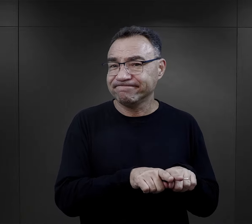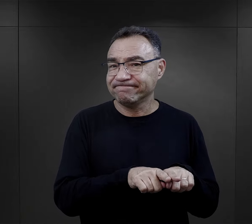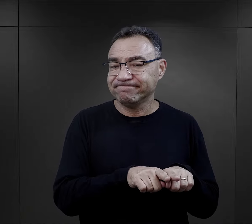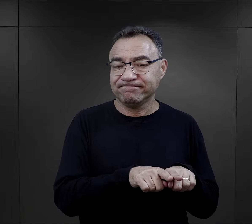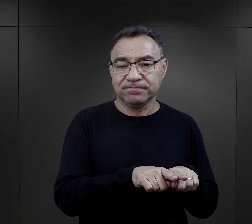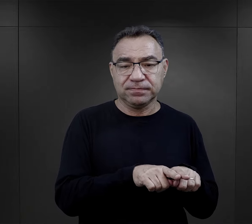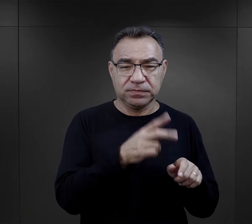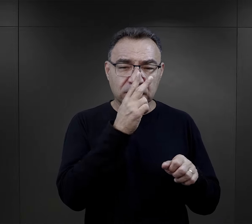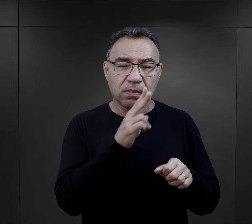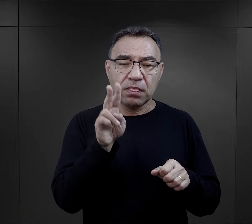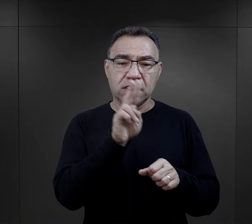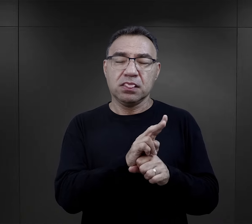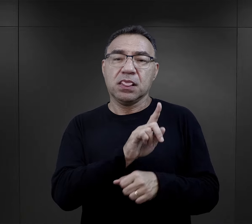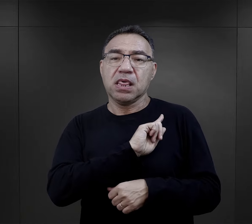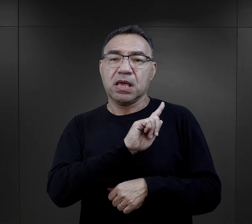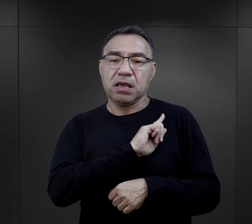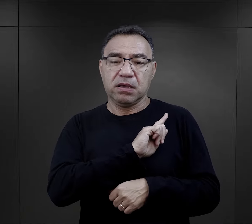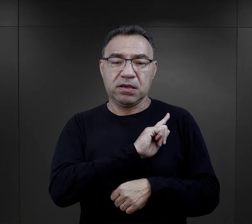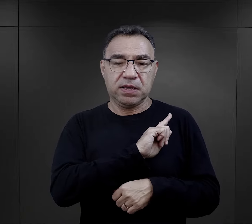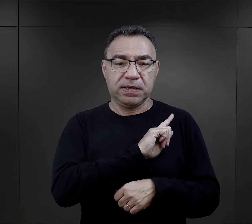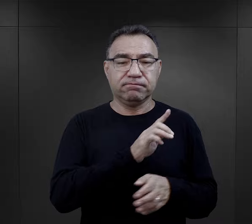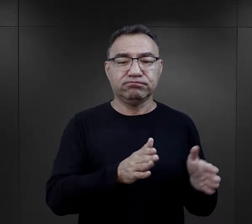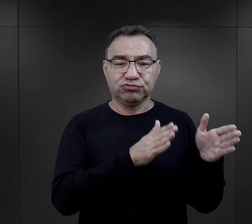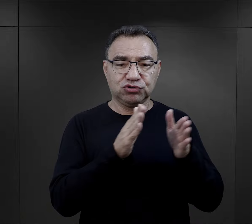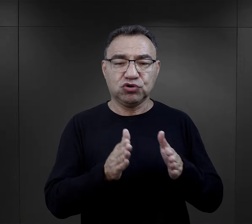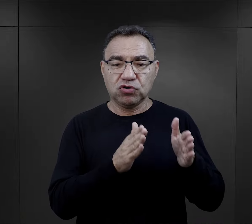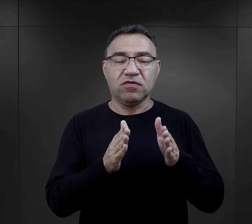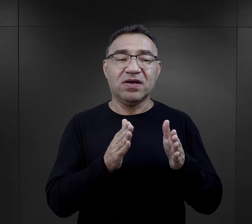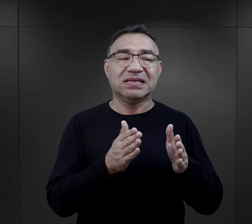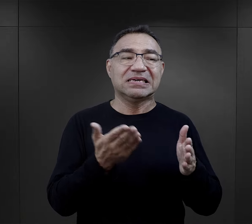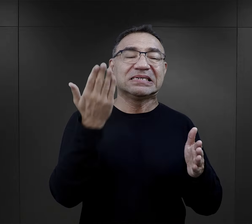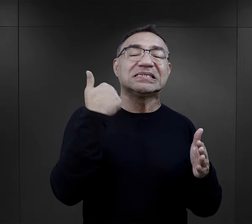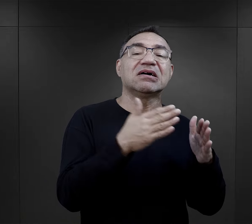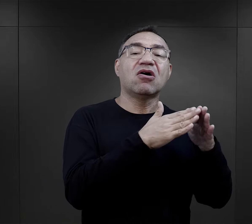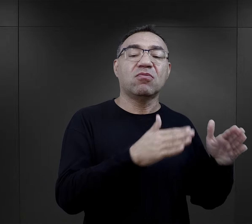gdzie były nadzorczynie specjalnie przygotowane do służby w Ravensbrück,